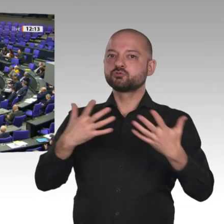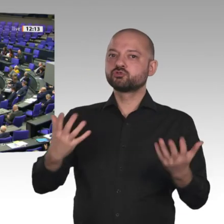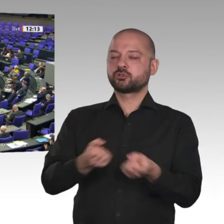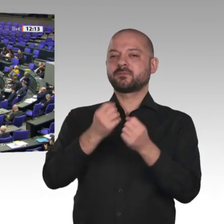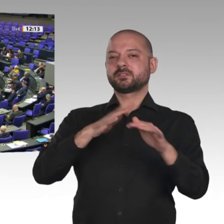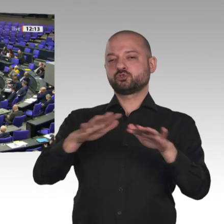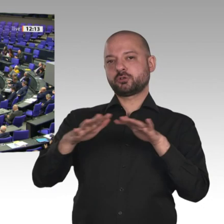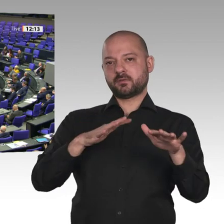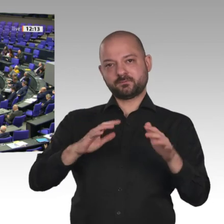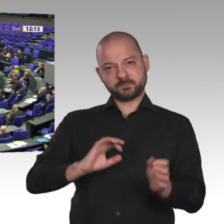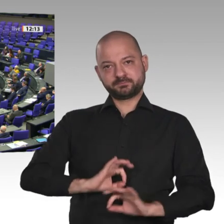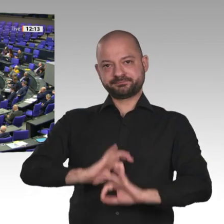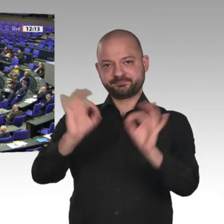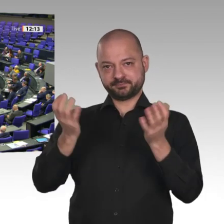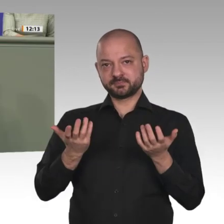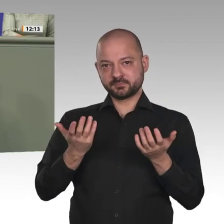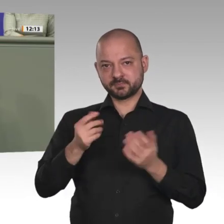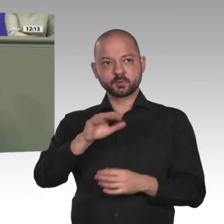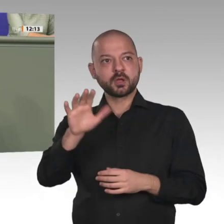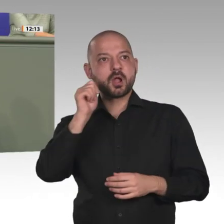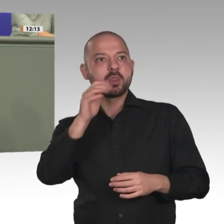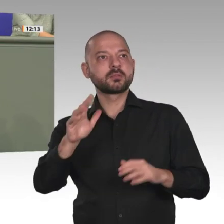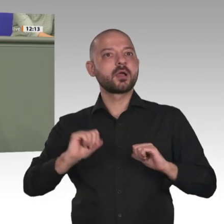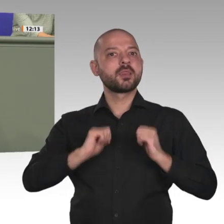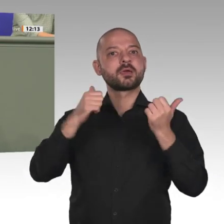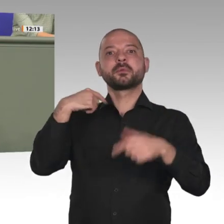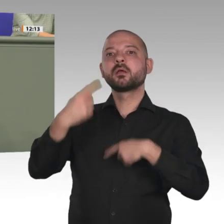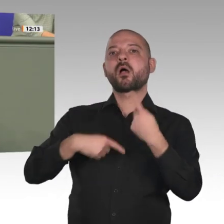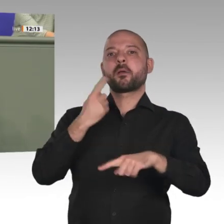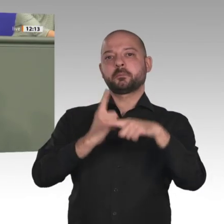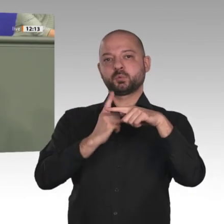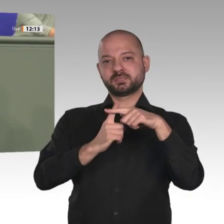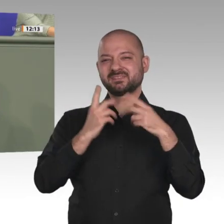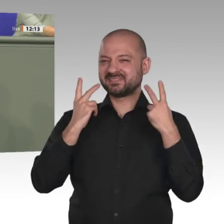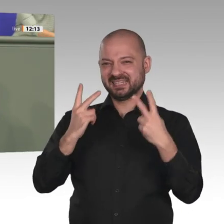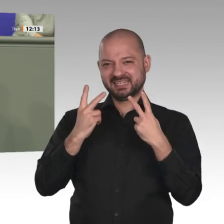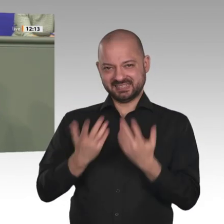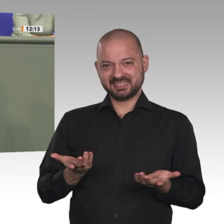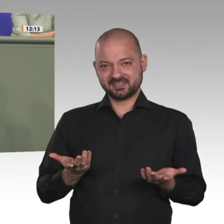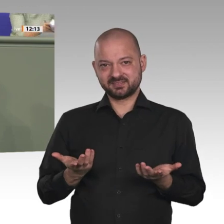Meine sehr geehrten Damen und Herren, ich fand es gut, dass Heiko Maas als deutscher